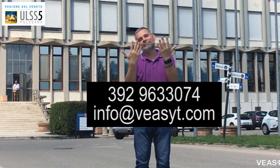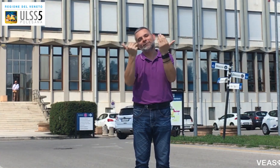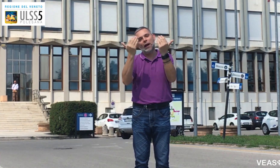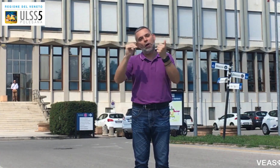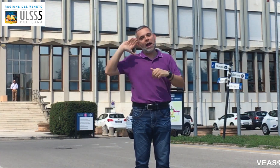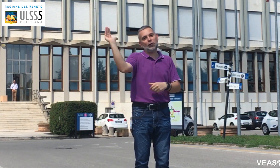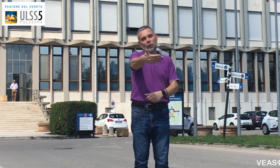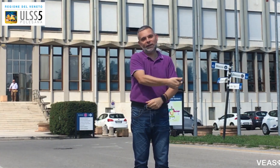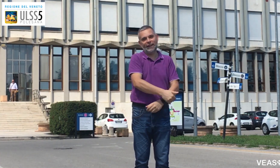Ciao a tutti!